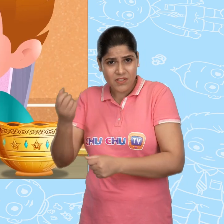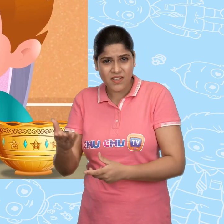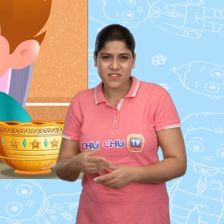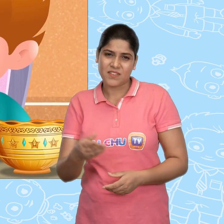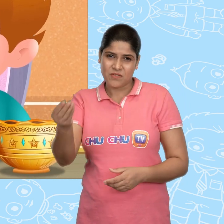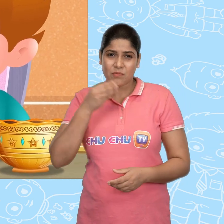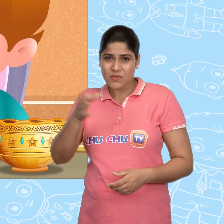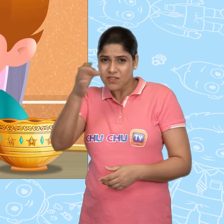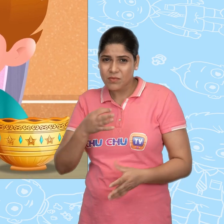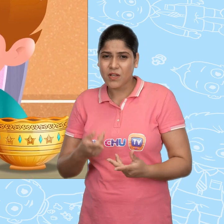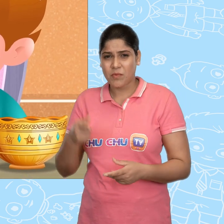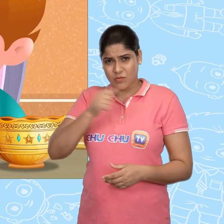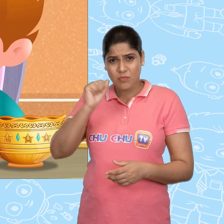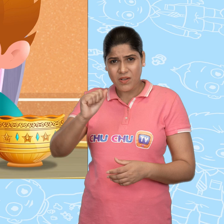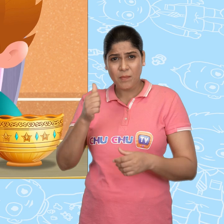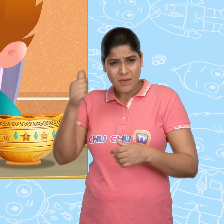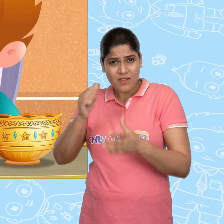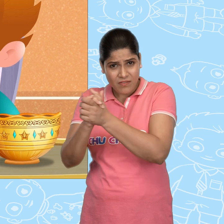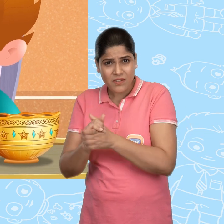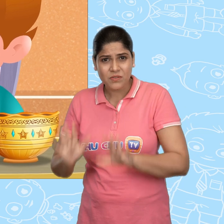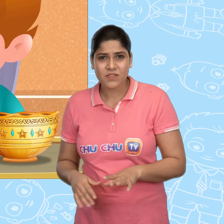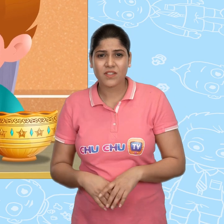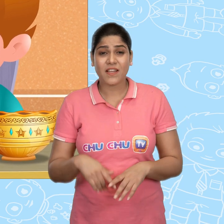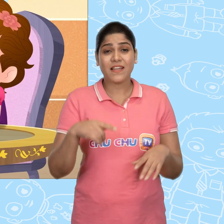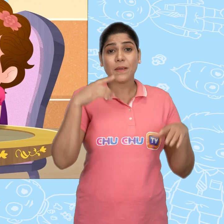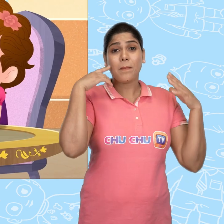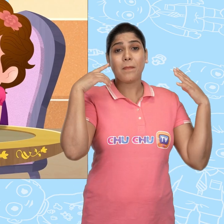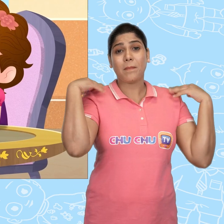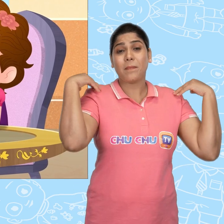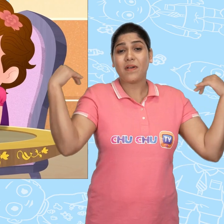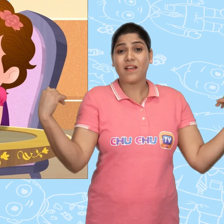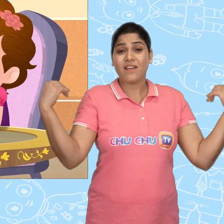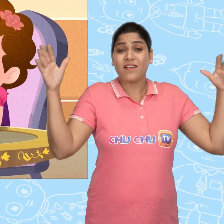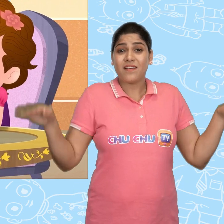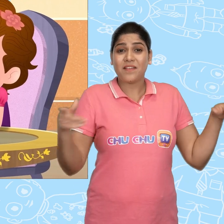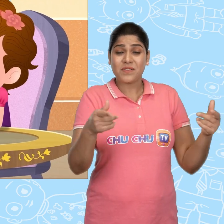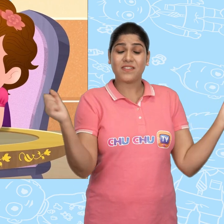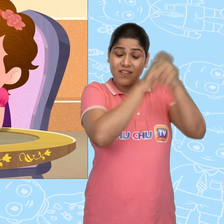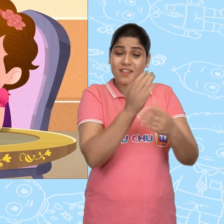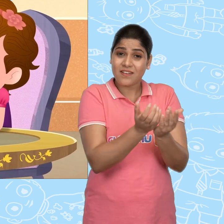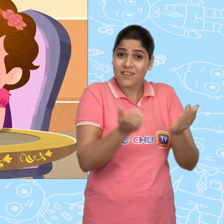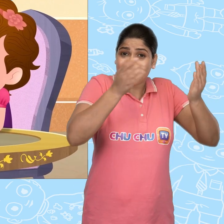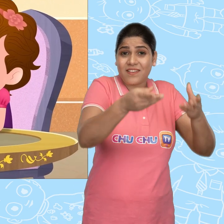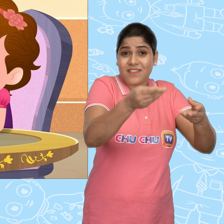चलो ना मुझे बताओ, मै तुम्हारा पक्का दोस्त हूँ एक परी ने मुझे ये जादुई कटोरा दिया है Joe।